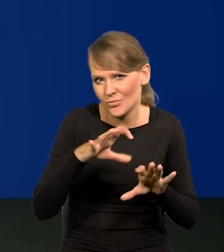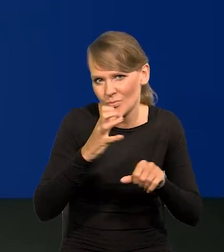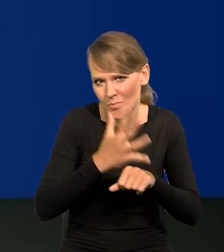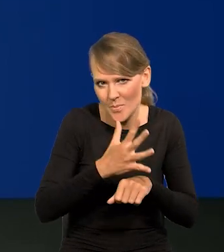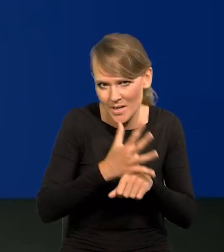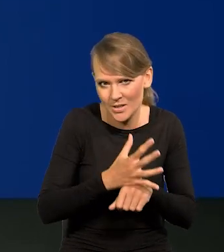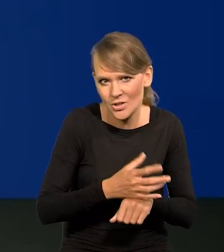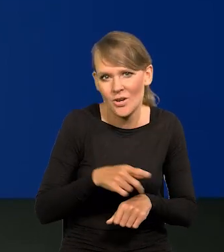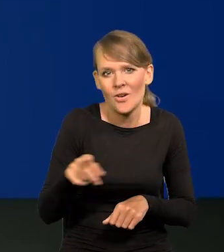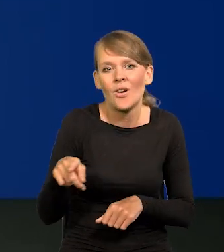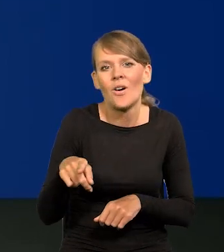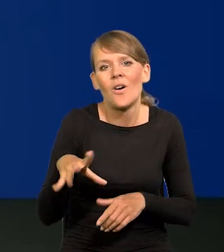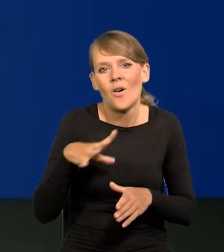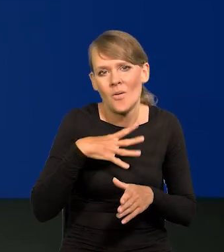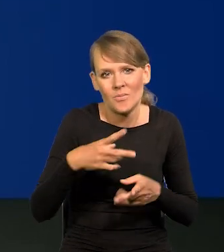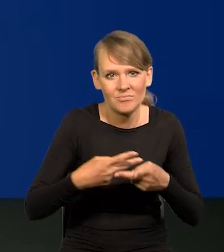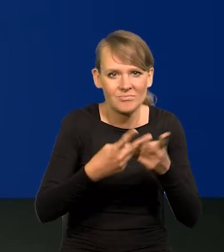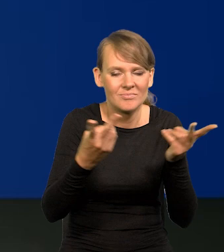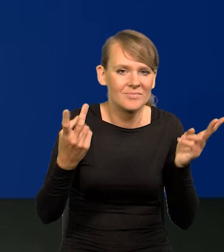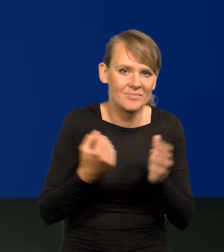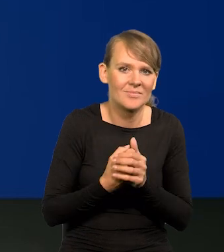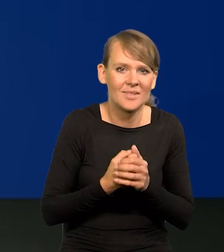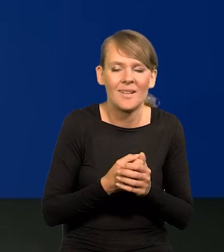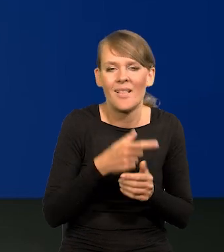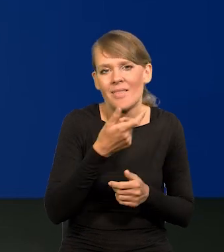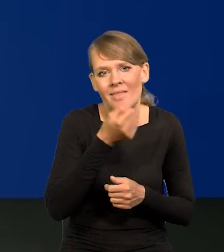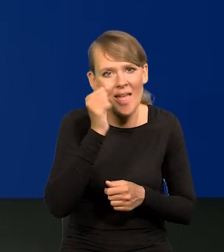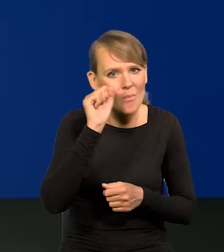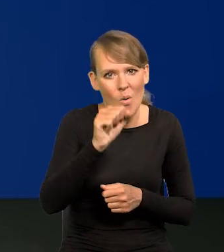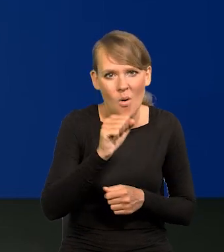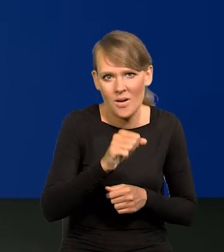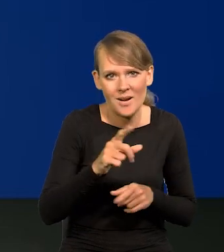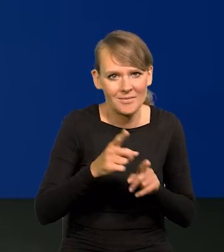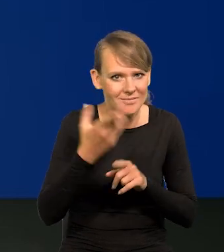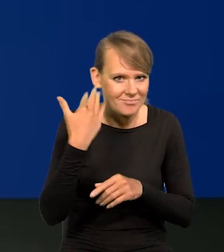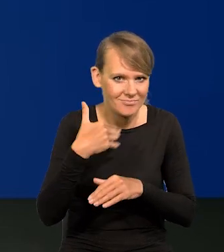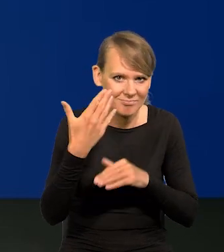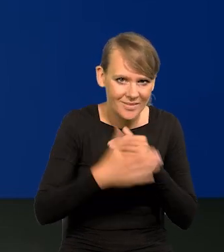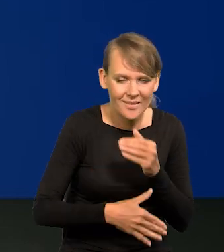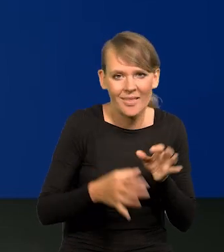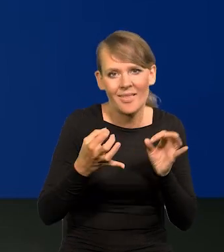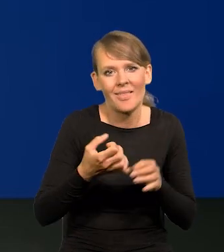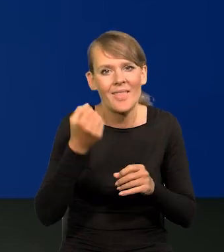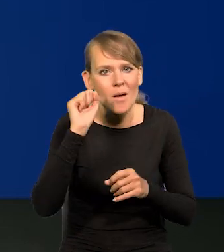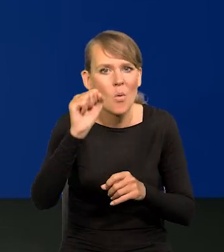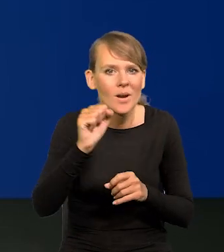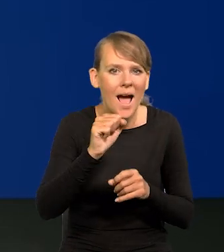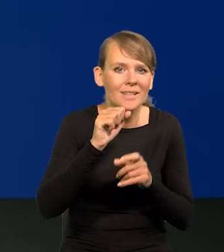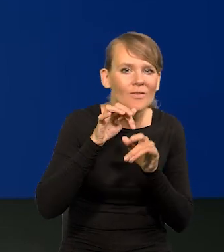jak to pisał Karl Popper o tym, demokracja się skończyła taka jak poprzednio, zaczęła się demokracja emocji.